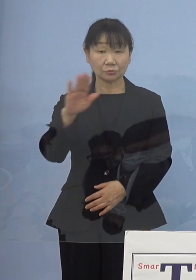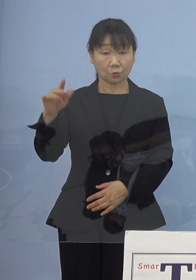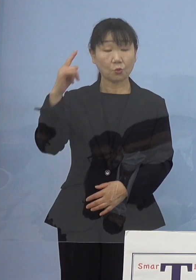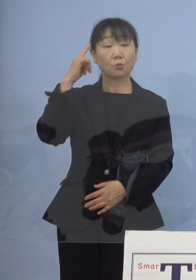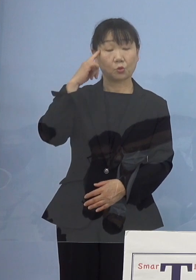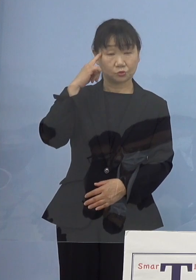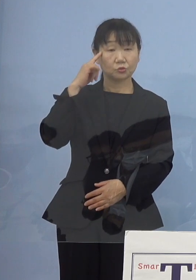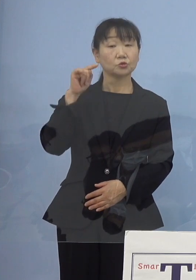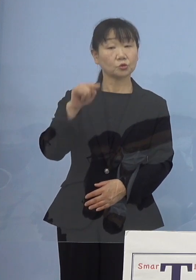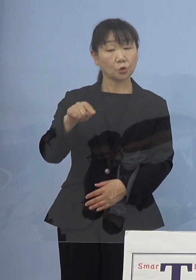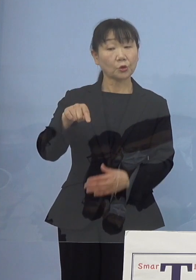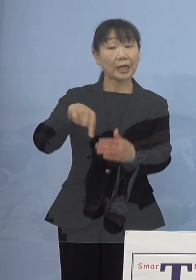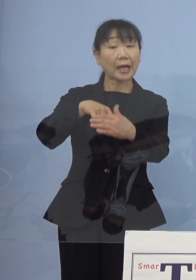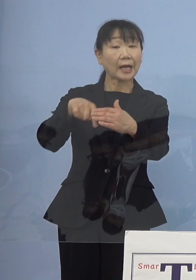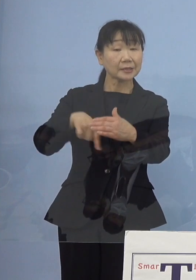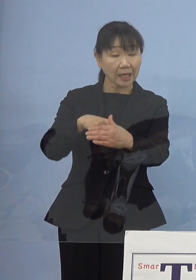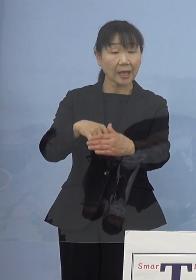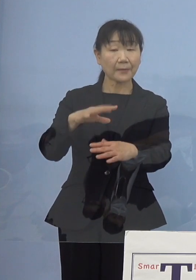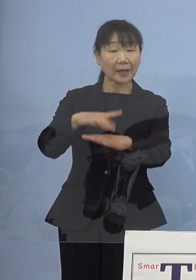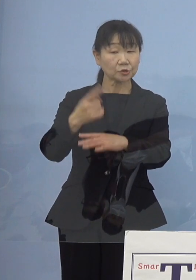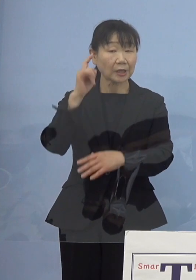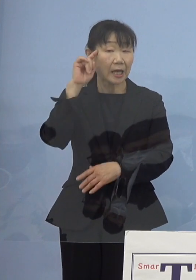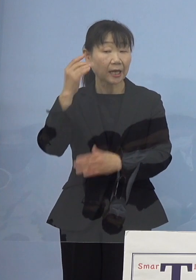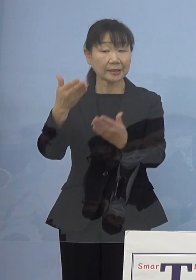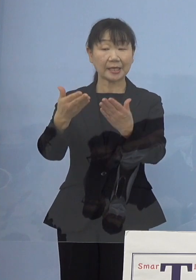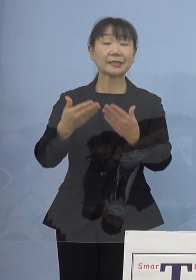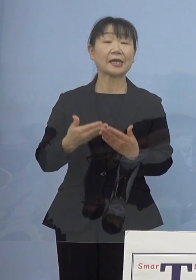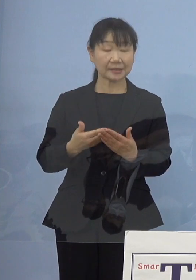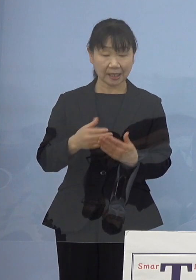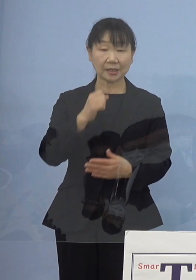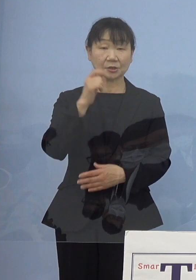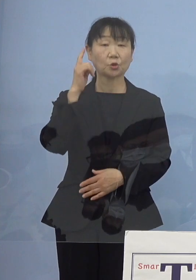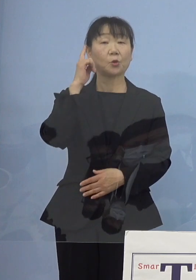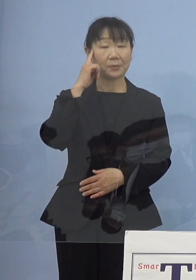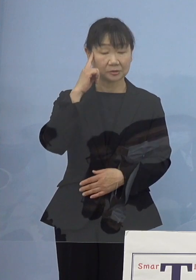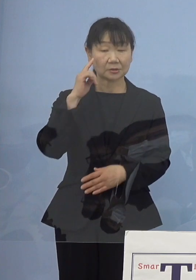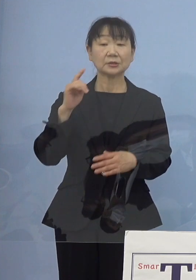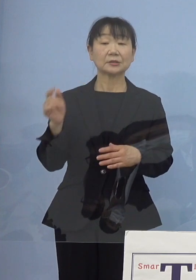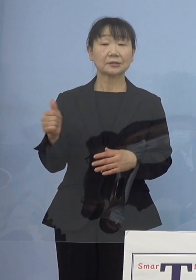それはその中でまずはお考えをいただければと ただ今ご質問があったように